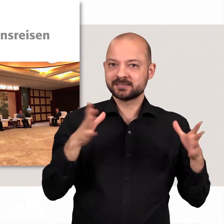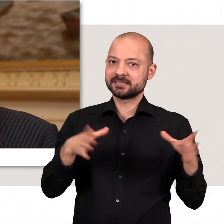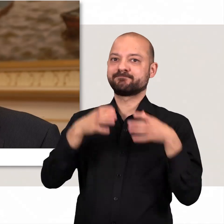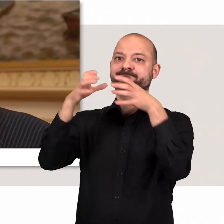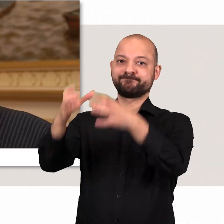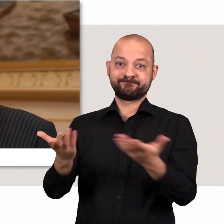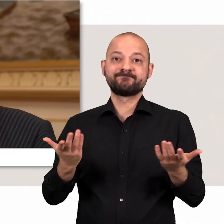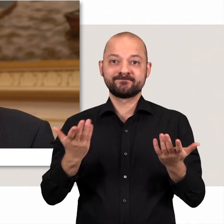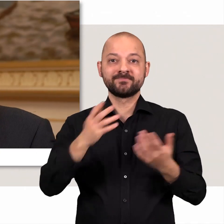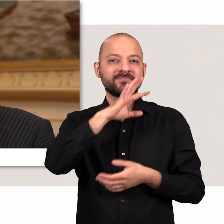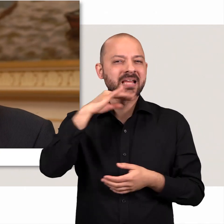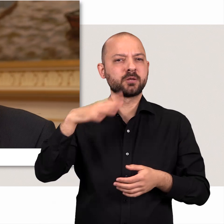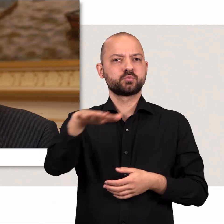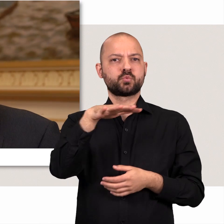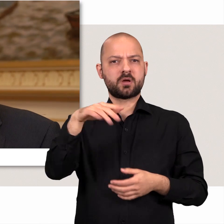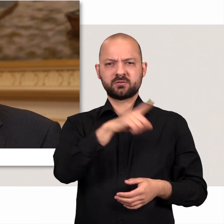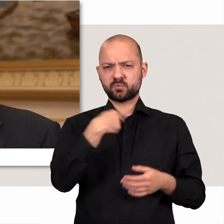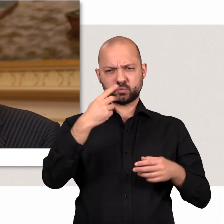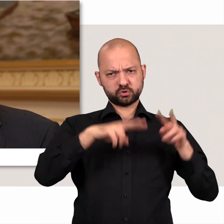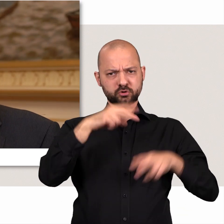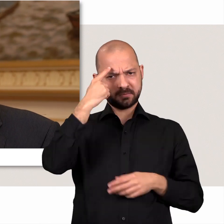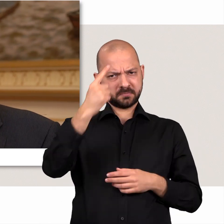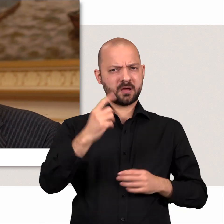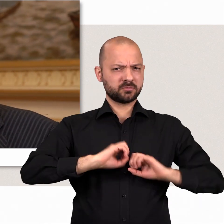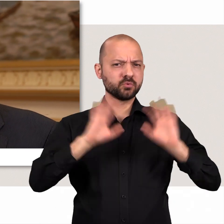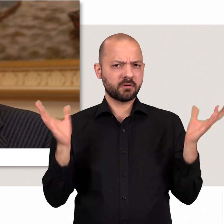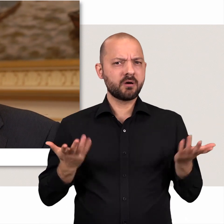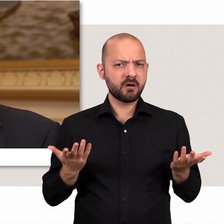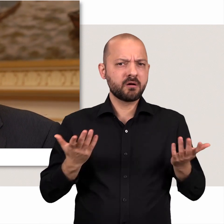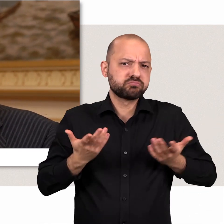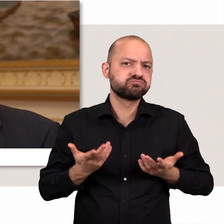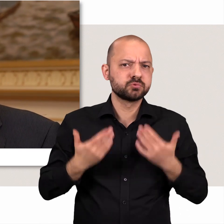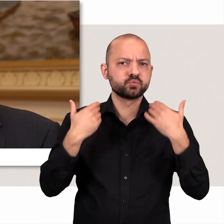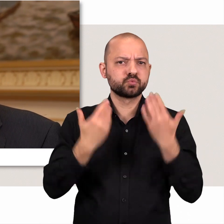In der Tat gibt es viele Situationen, wo wir unterschiedlicher Meinung sind, das ist ganz klar.